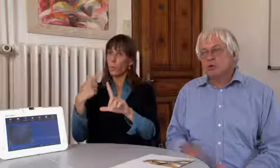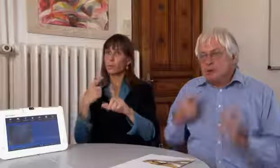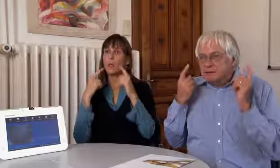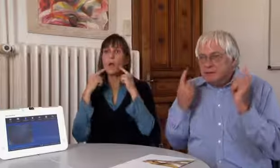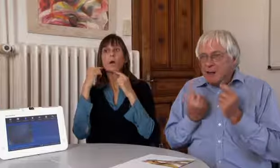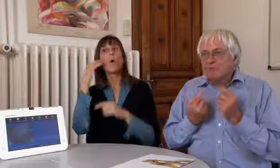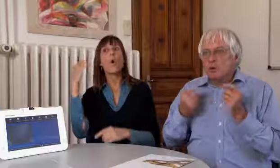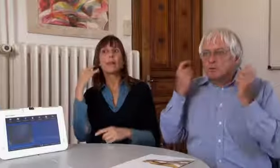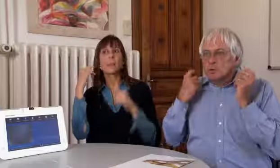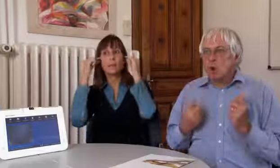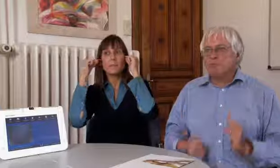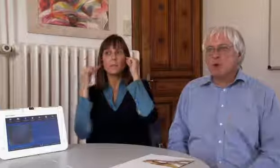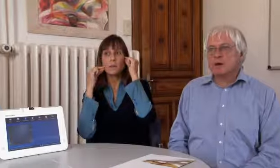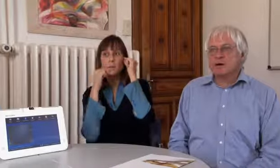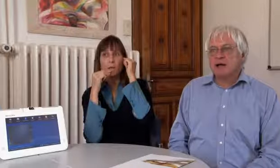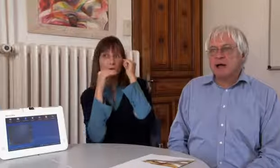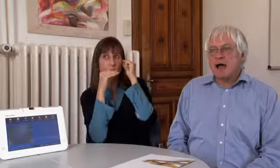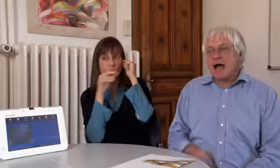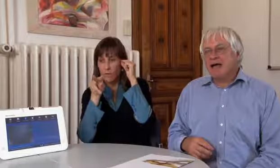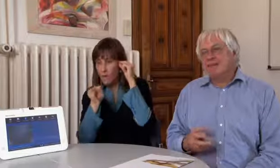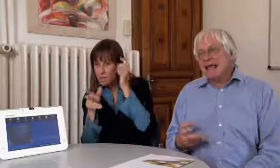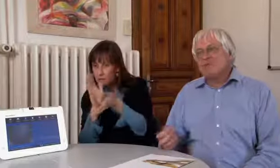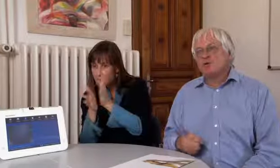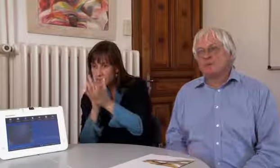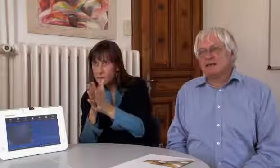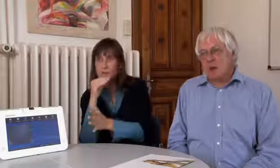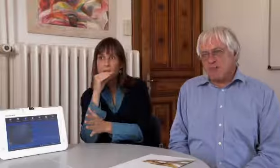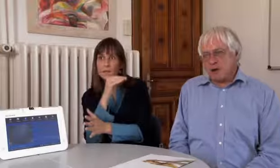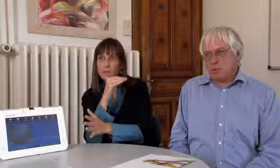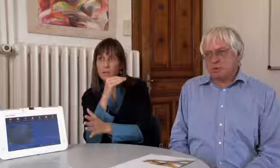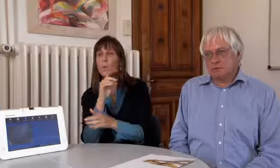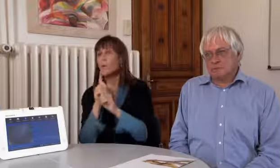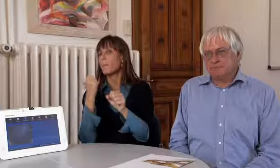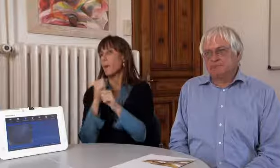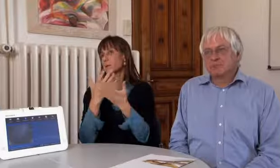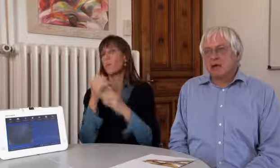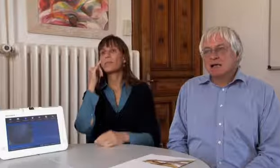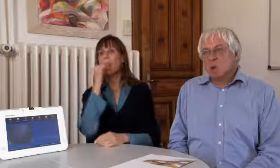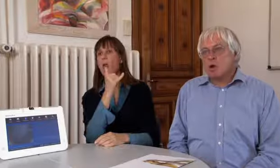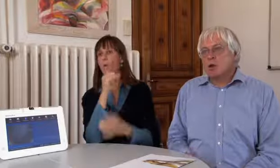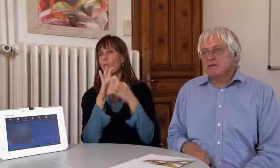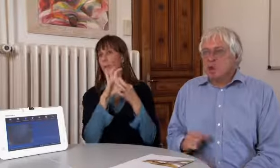und dann mit den Hörenden über Mikrophon und Kopfhörer eine Telefonverbindung aufbauen.